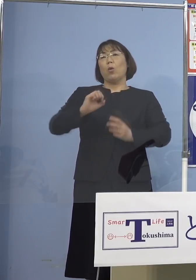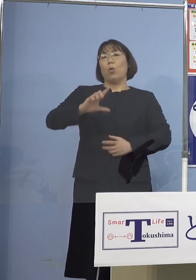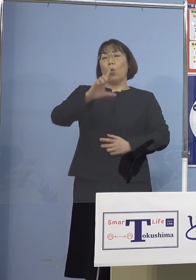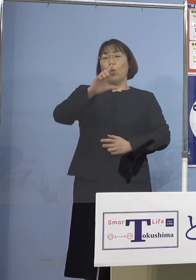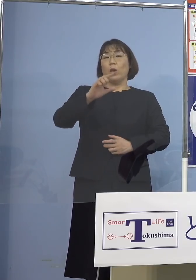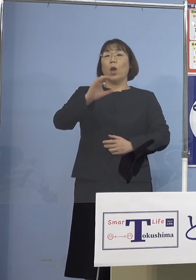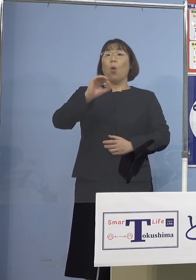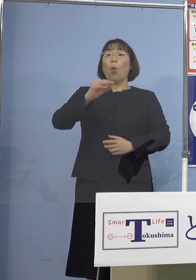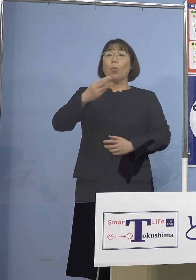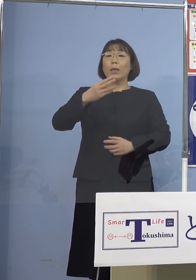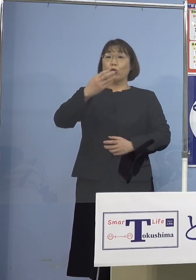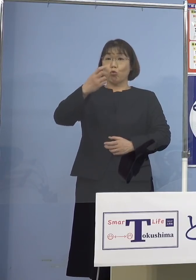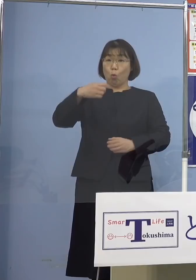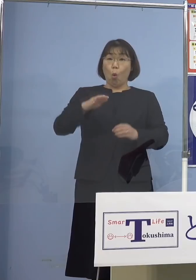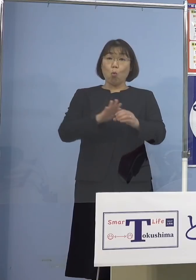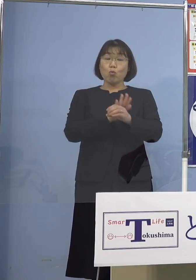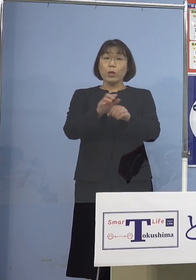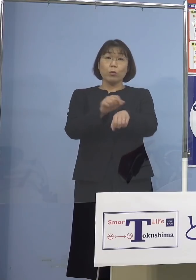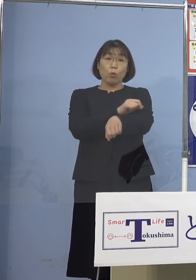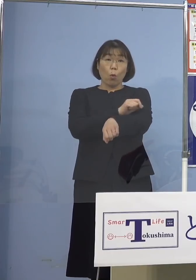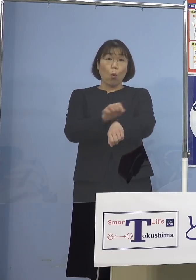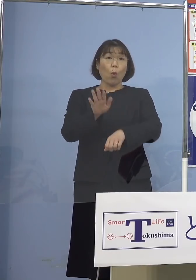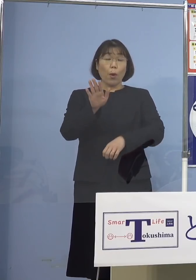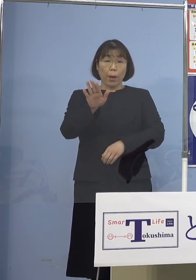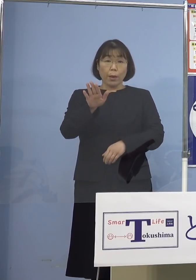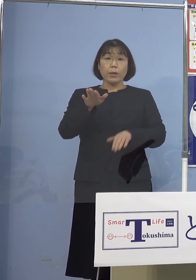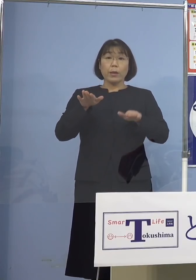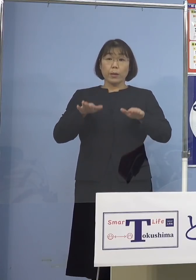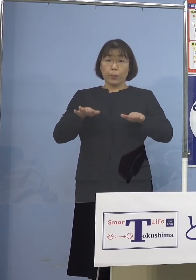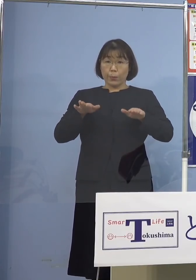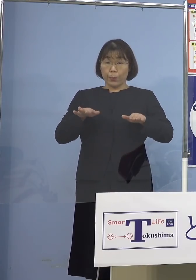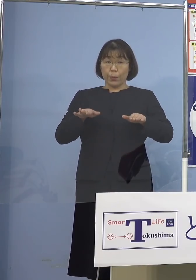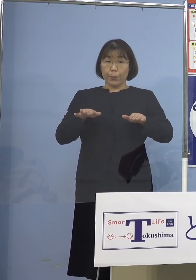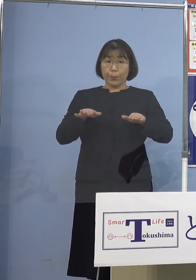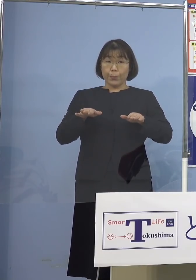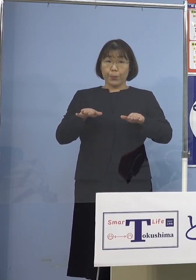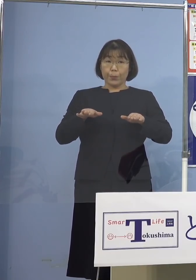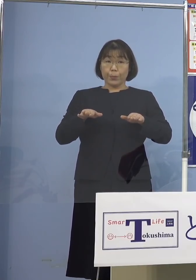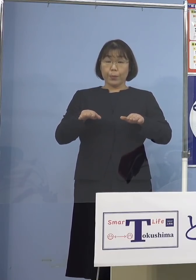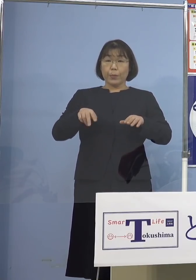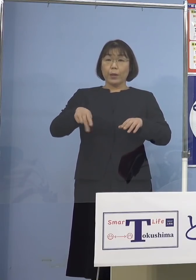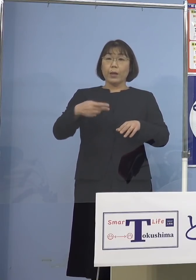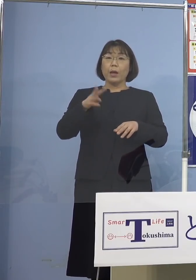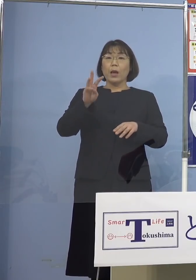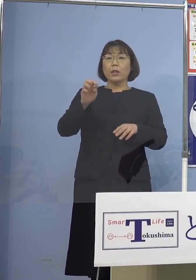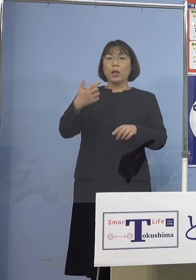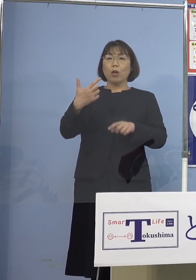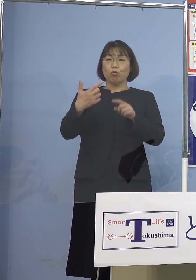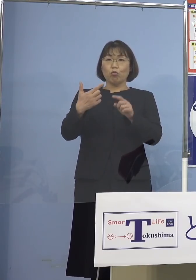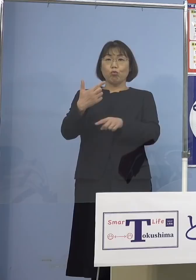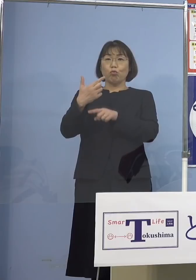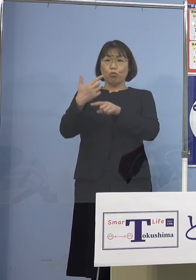特徴ということがあって 今日も236人出ておりますが